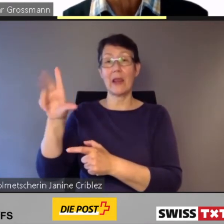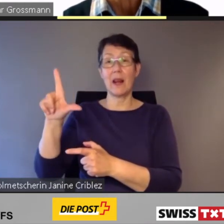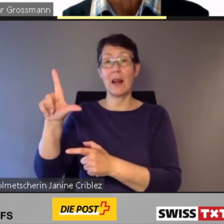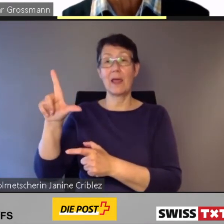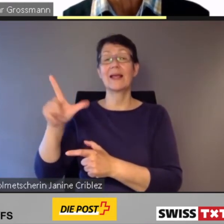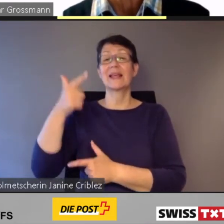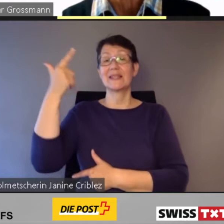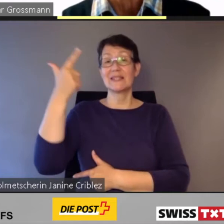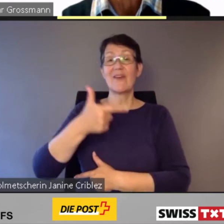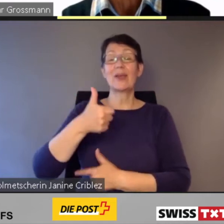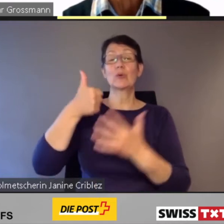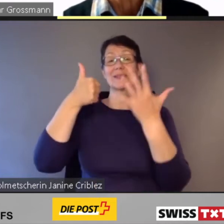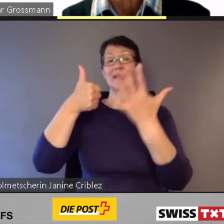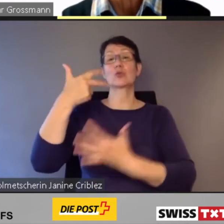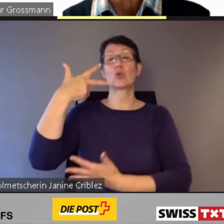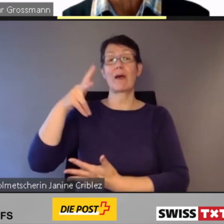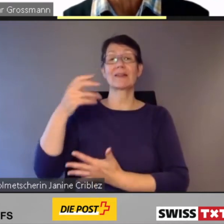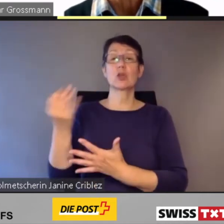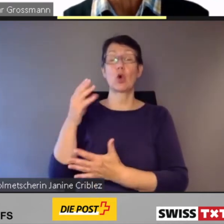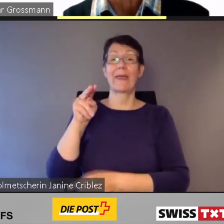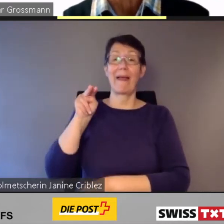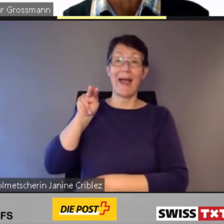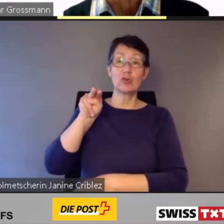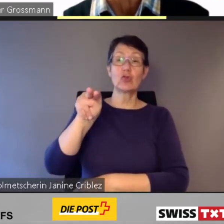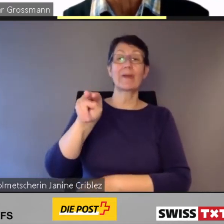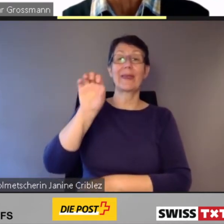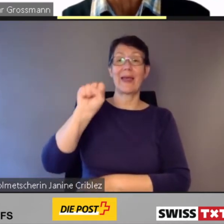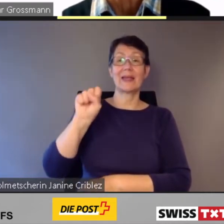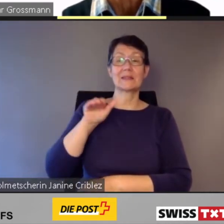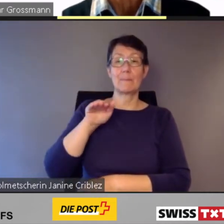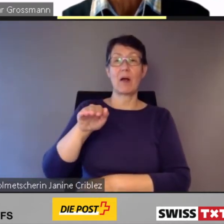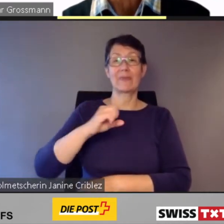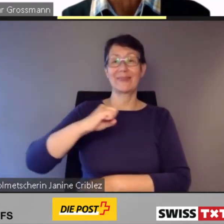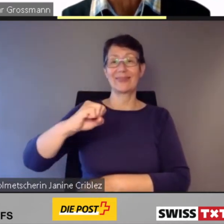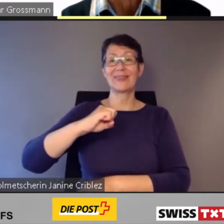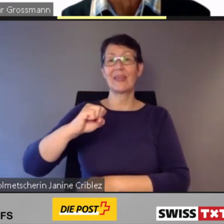Anfang dieses Monats wurden 286 neue einstöckige S-Bahn-Triebzüge für rund 2 Mrd. Fr.